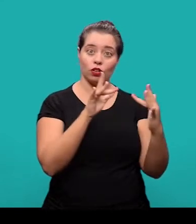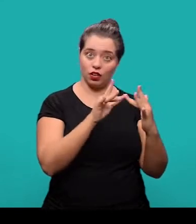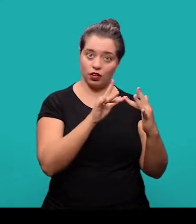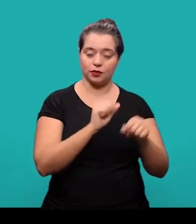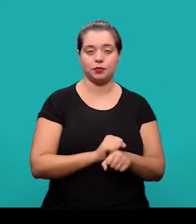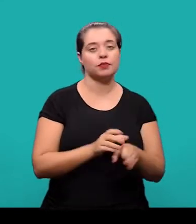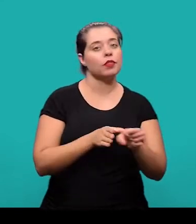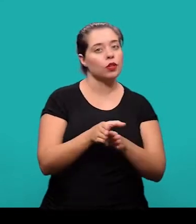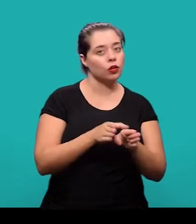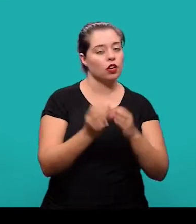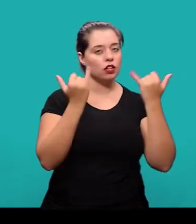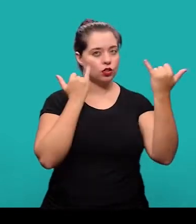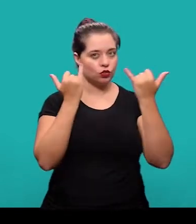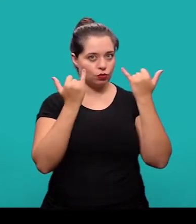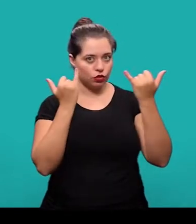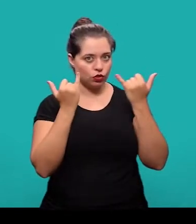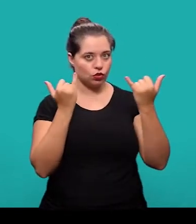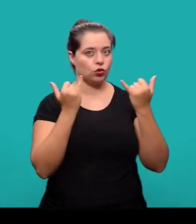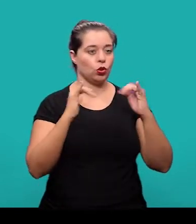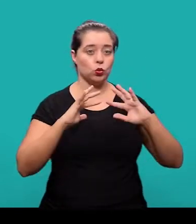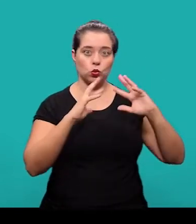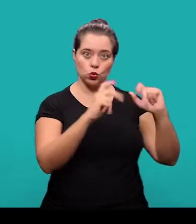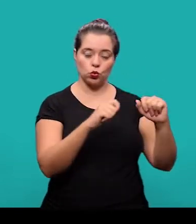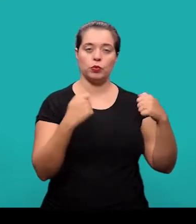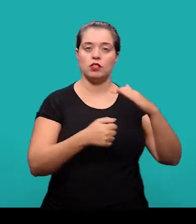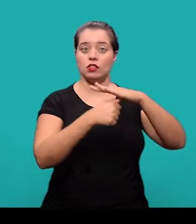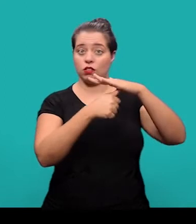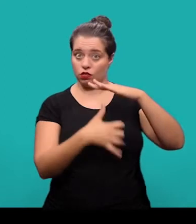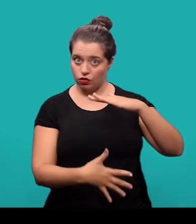Recomenda-se que os dados da vinculação e endereço constem em nota